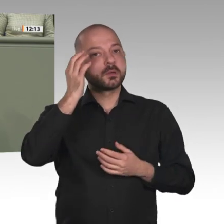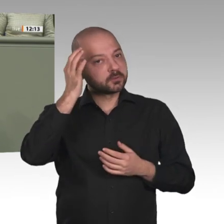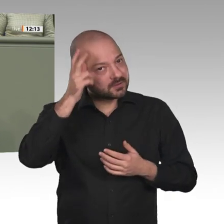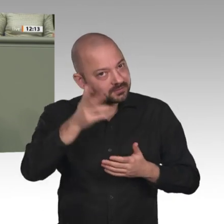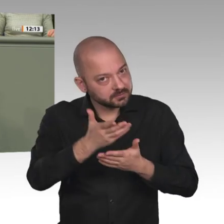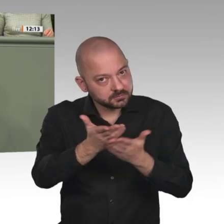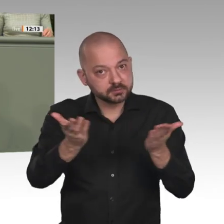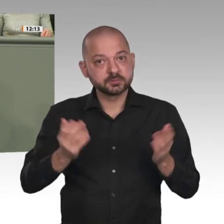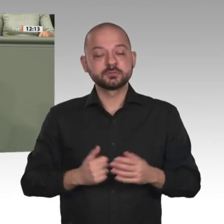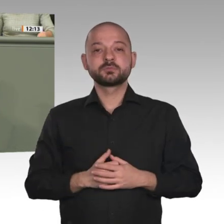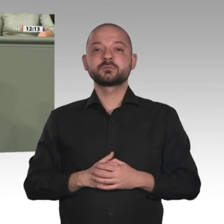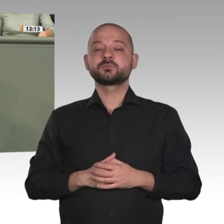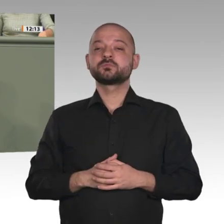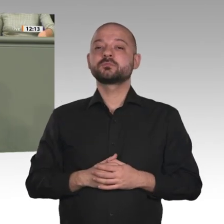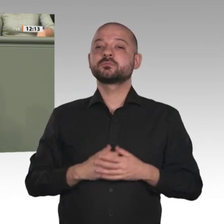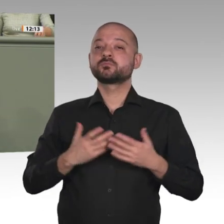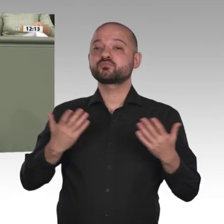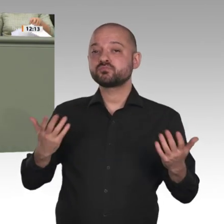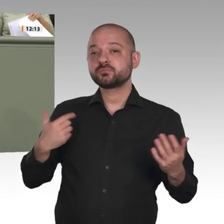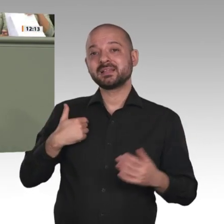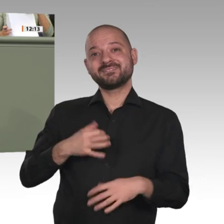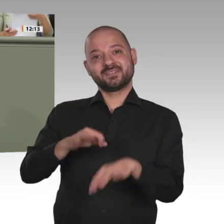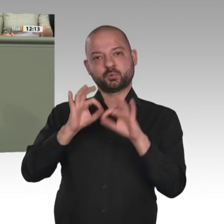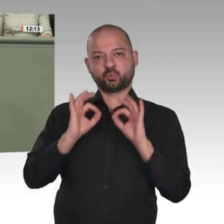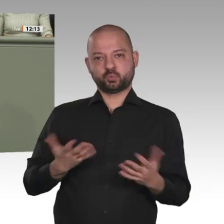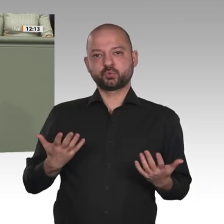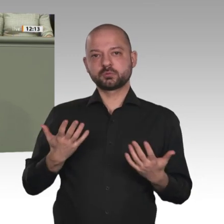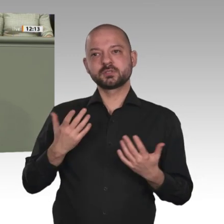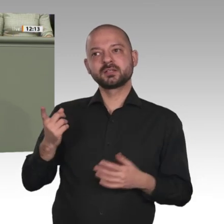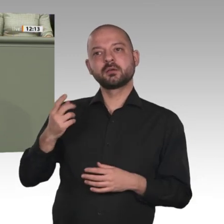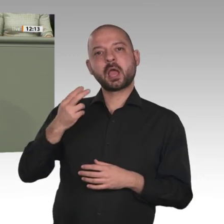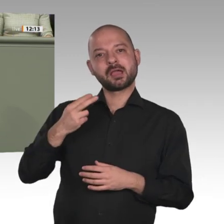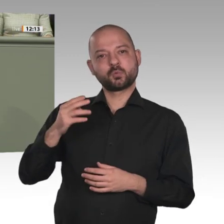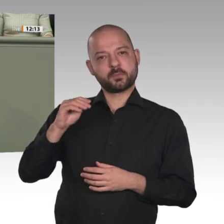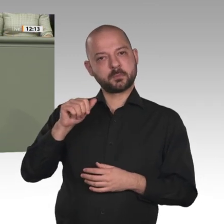der friedlichen Revolution in Khartum war. Ich finde es auch ausdrücklich gut, dass